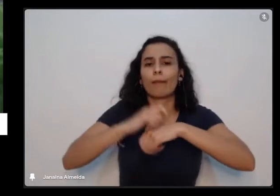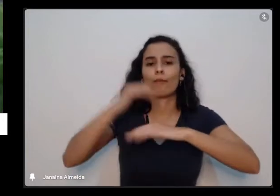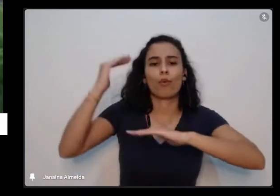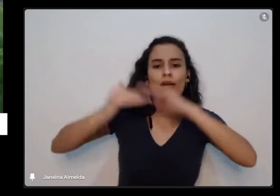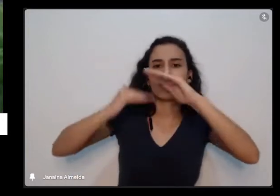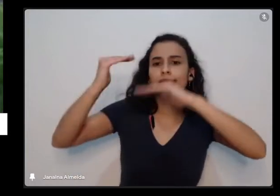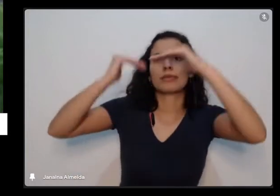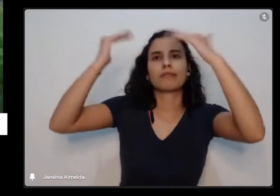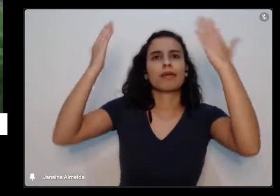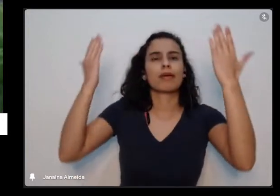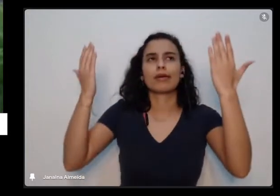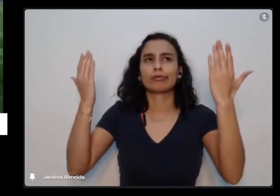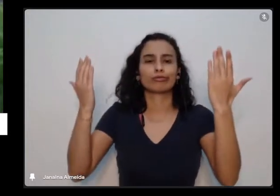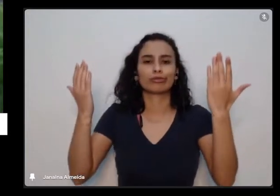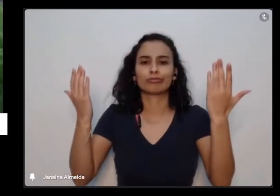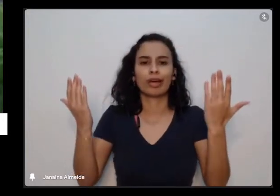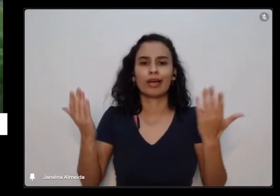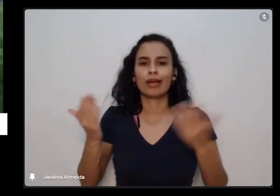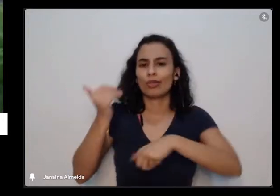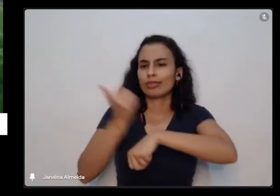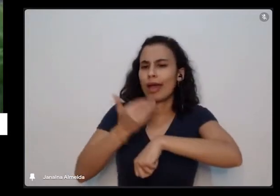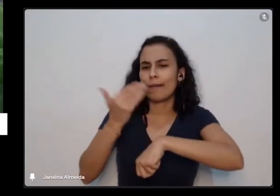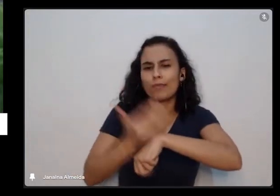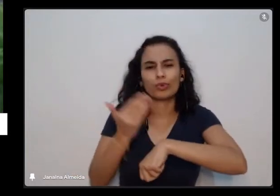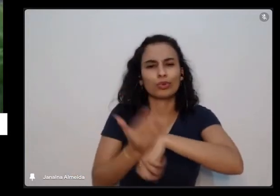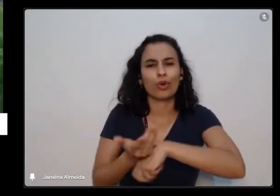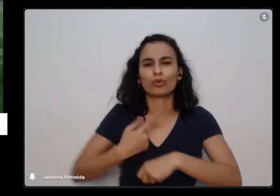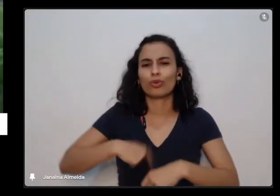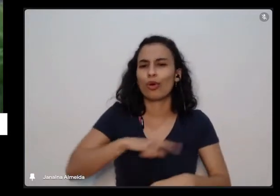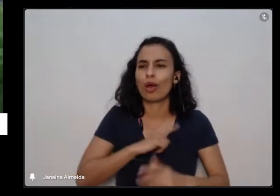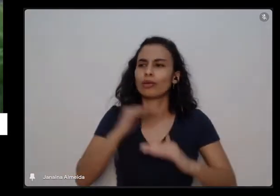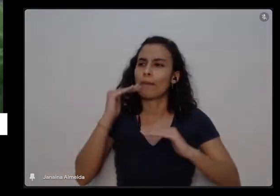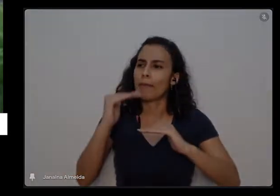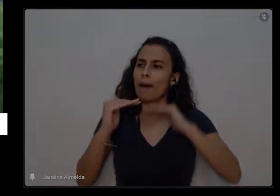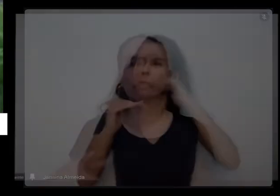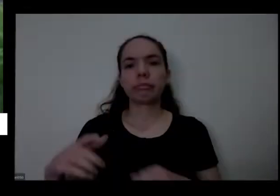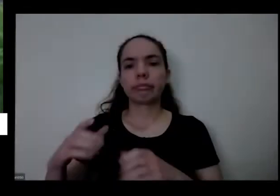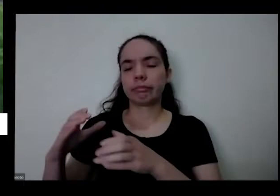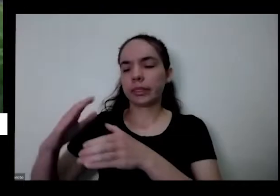cresce né planta também levantando aqui é tinha lá mas ela está crescendo a gente também tá quietinho